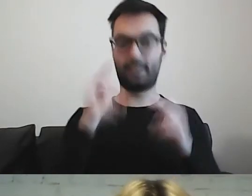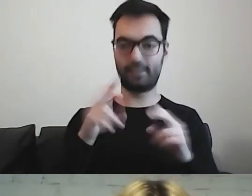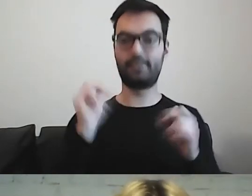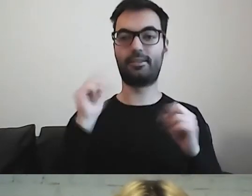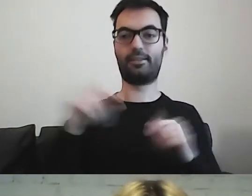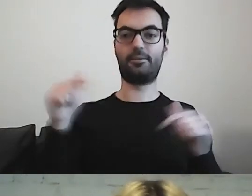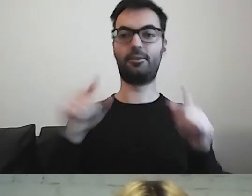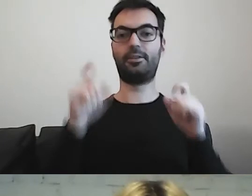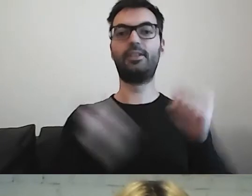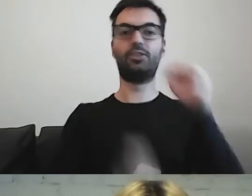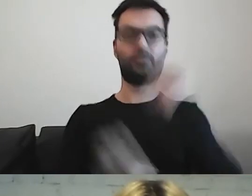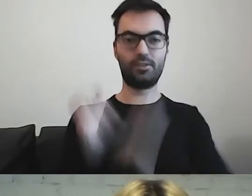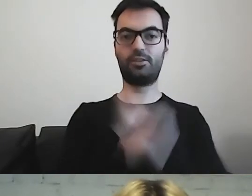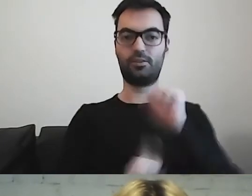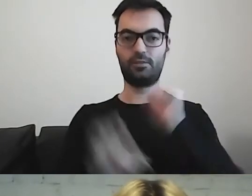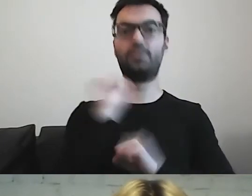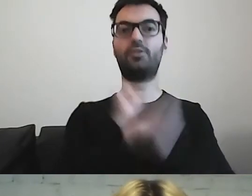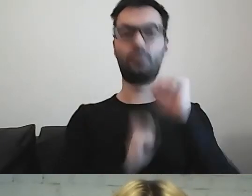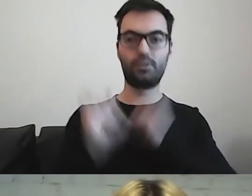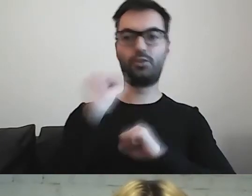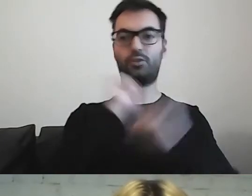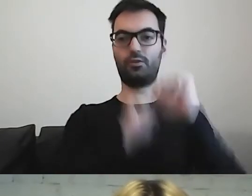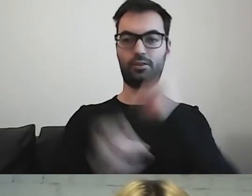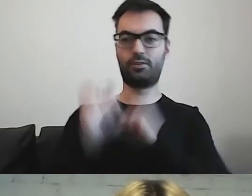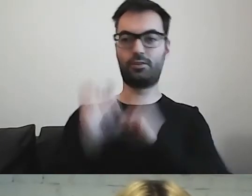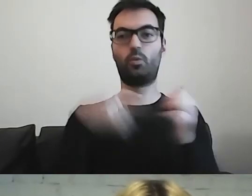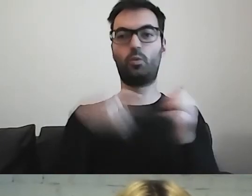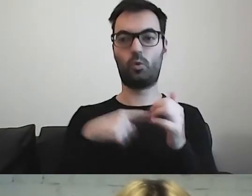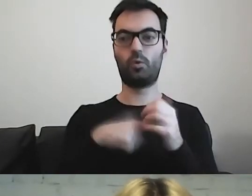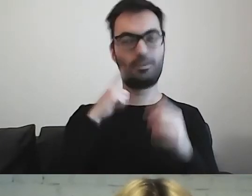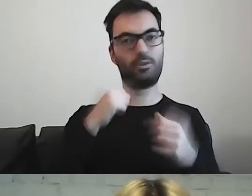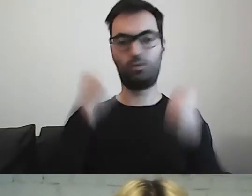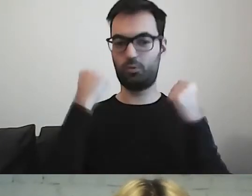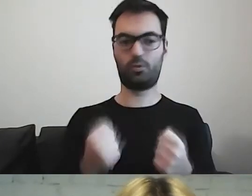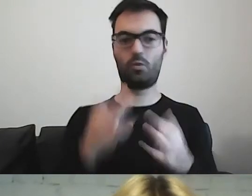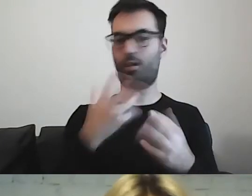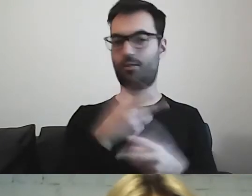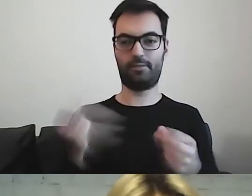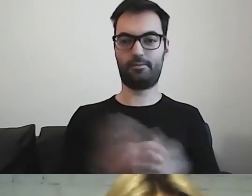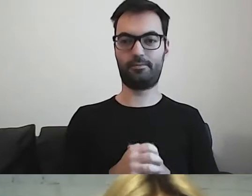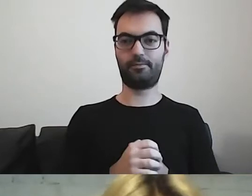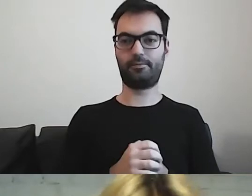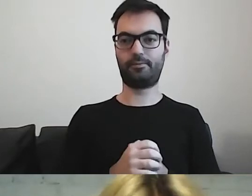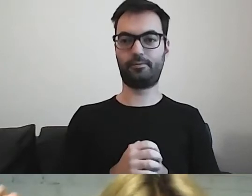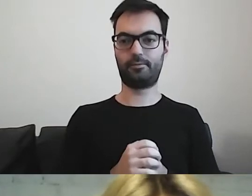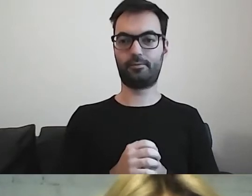Trzeba trenować. To jest ogromny wysiłek. MAŁGORZATA: Nie wiem, czy wiesz,